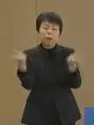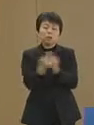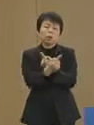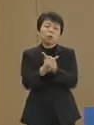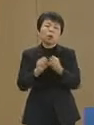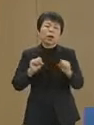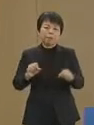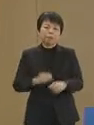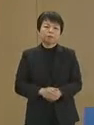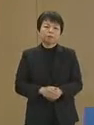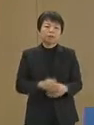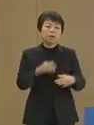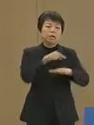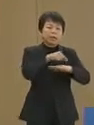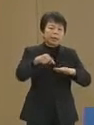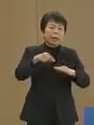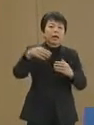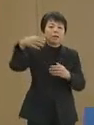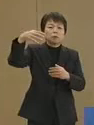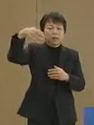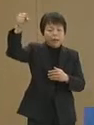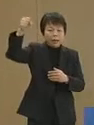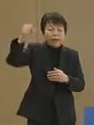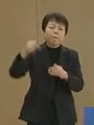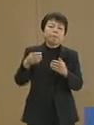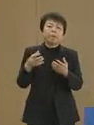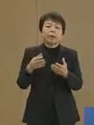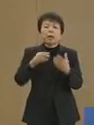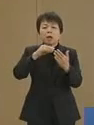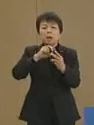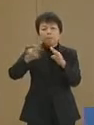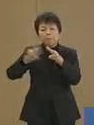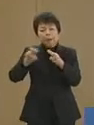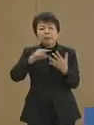計画停電や間引き運転 出荷停止の食品や